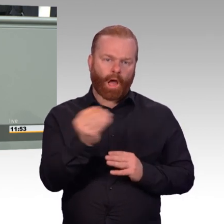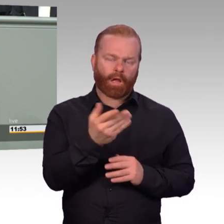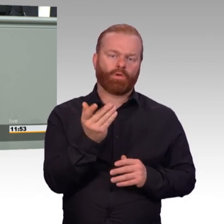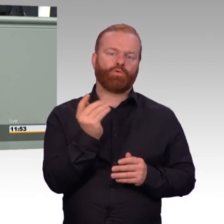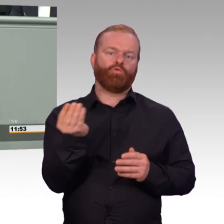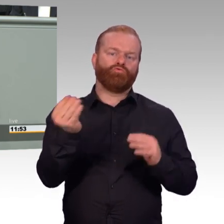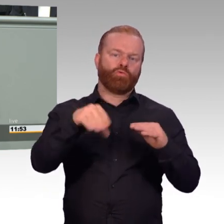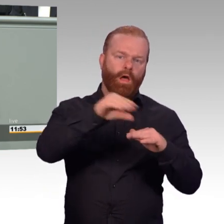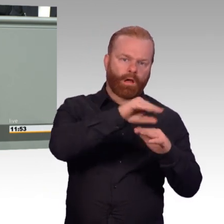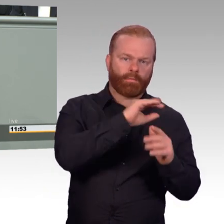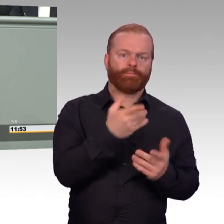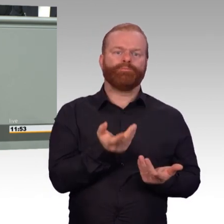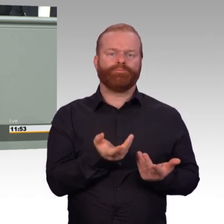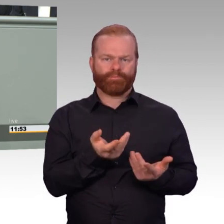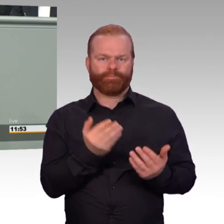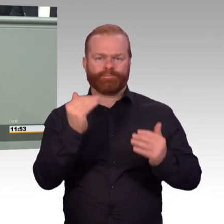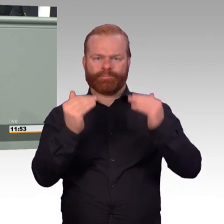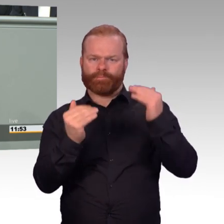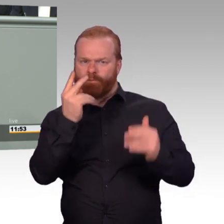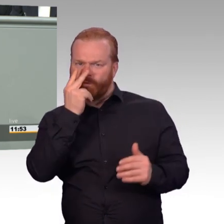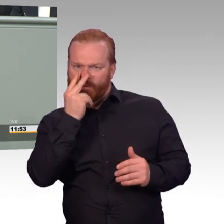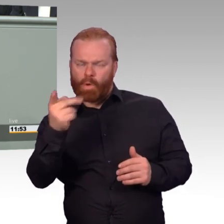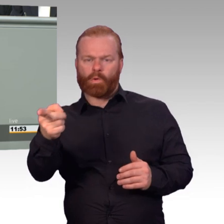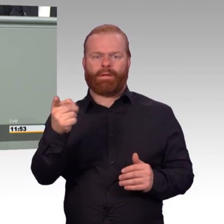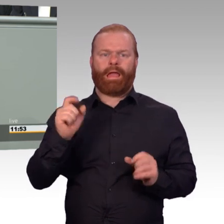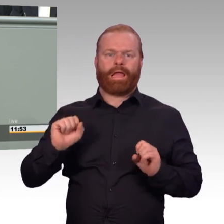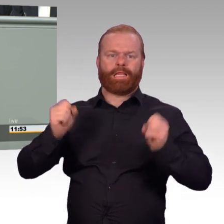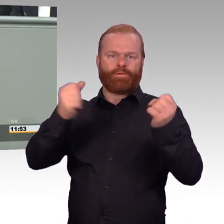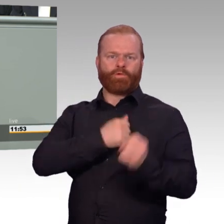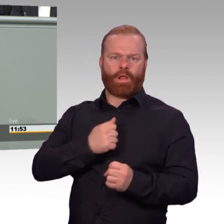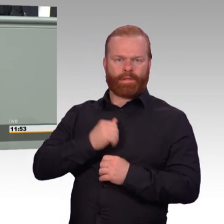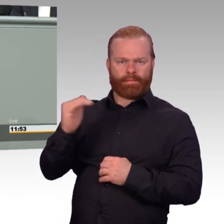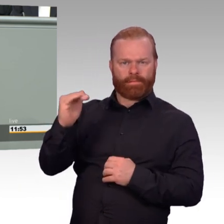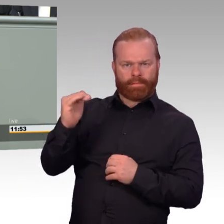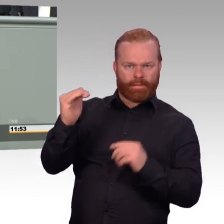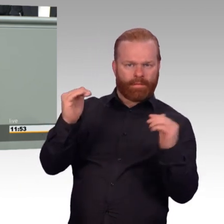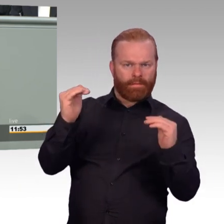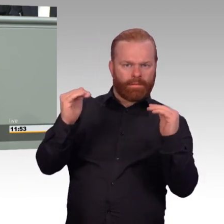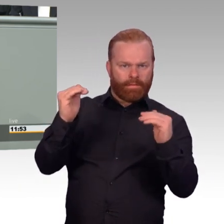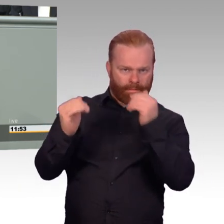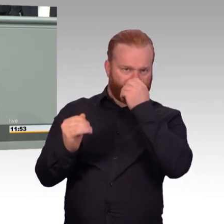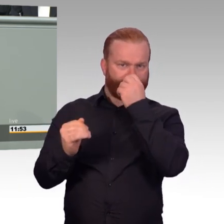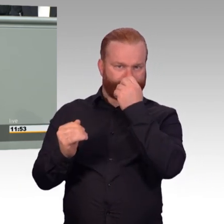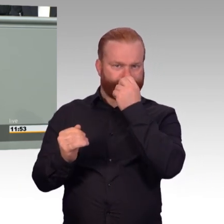indem sie freistellen müssen, dafür finanziell entlasten. Wir werden den Reservedienst so gestalten,